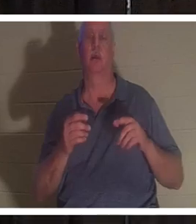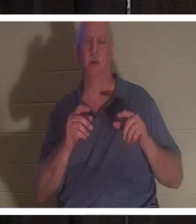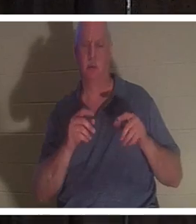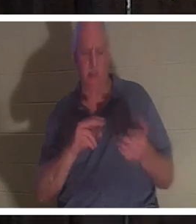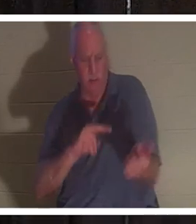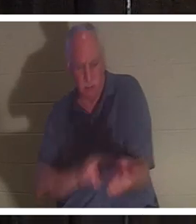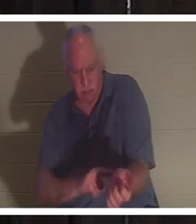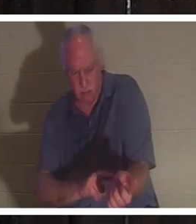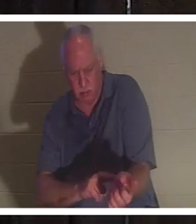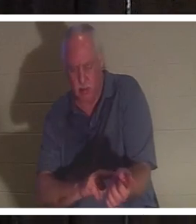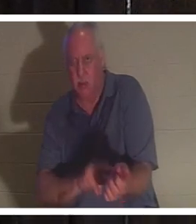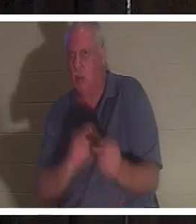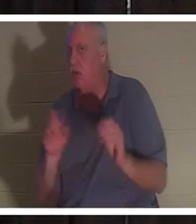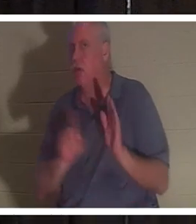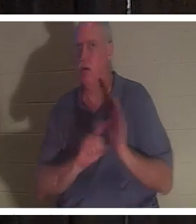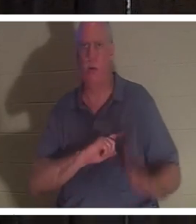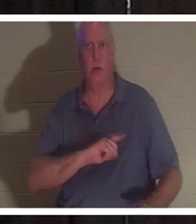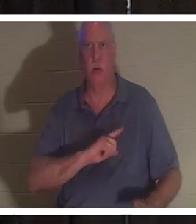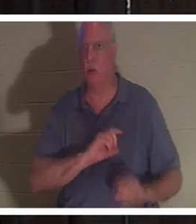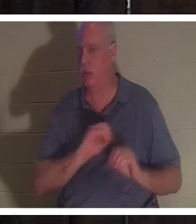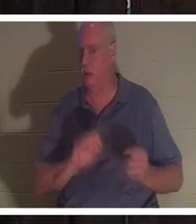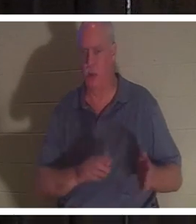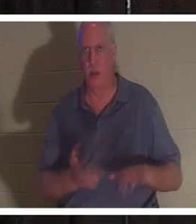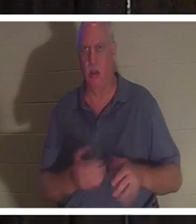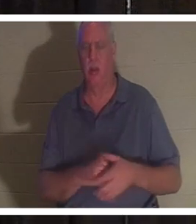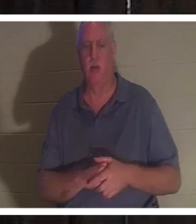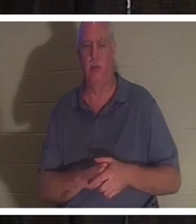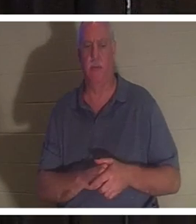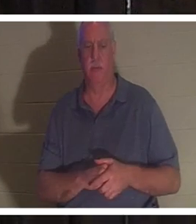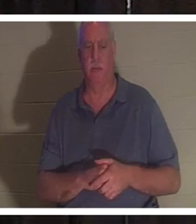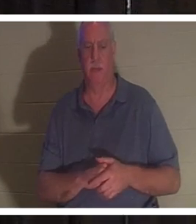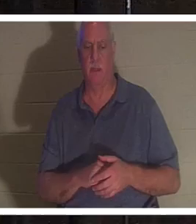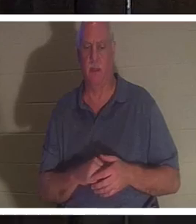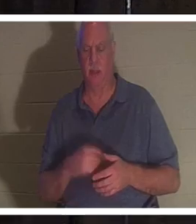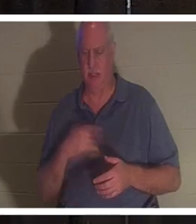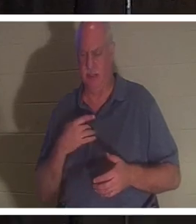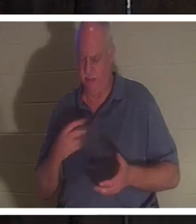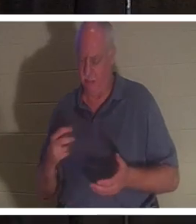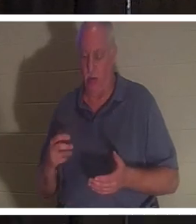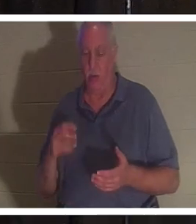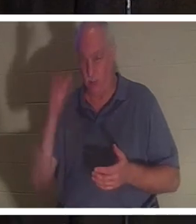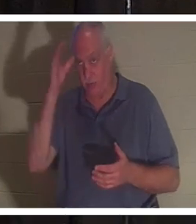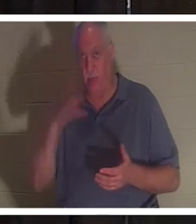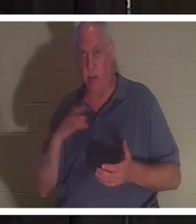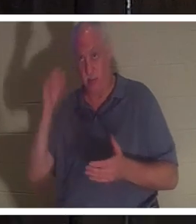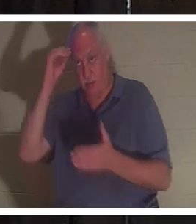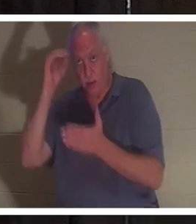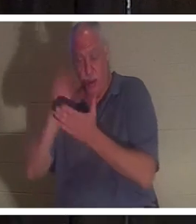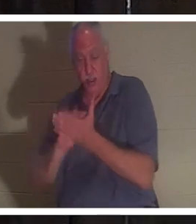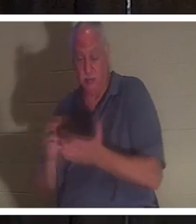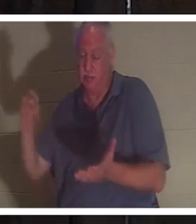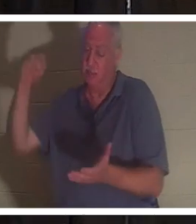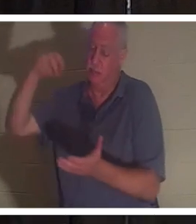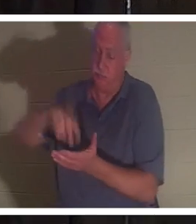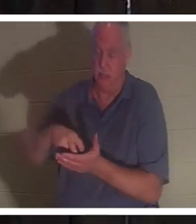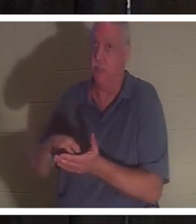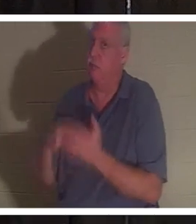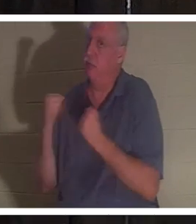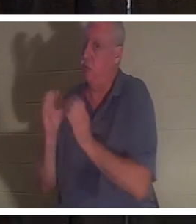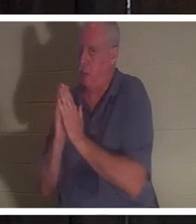Sie war tot. Er fiel auf die Knie. Dieser Mann weiß auch, wie man betet, und er ging